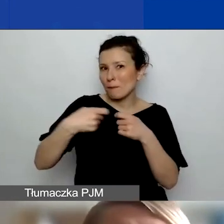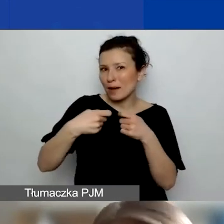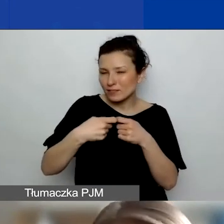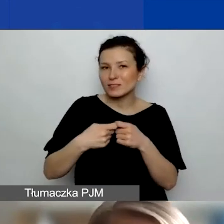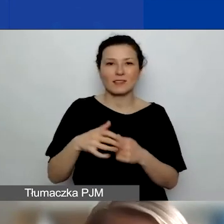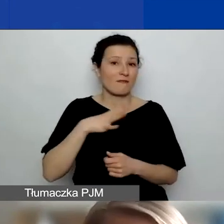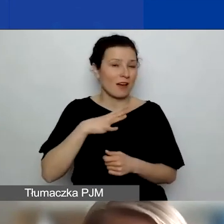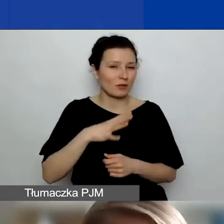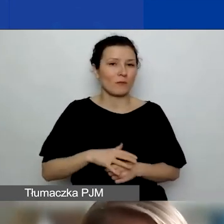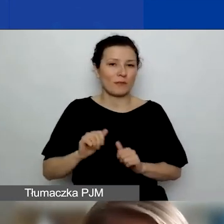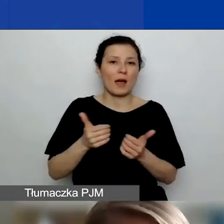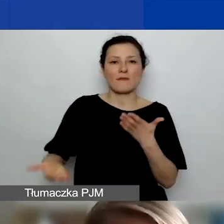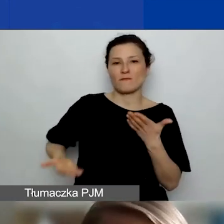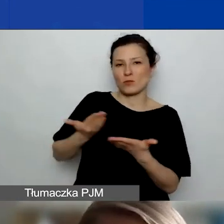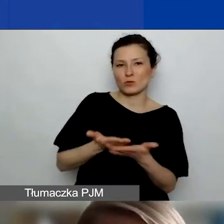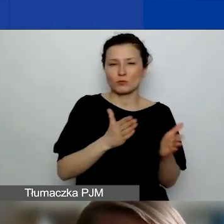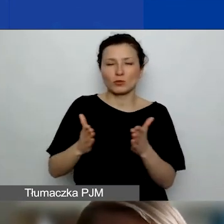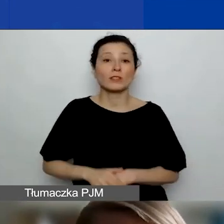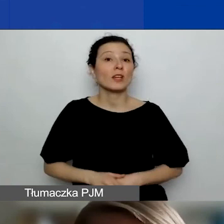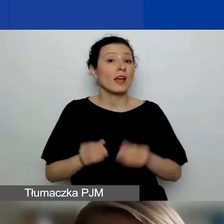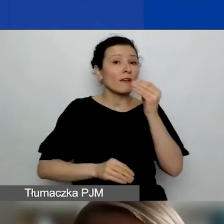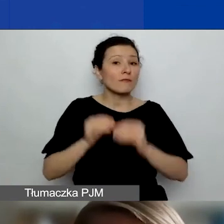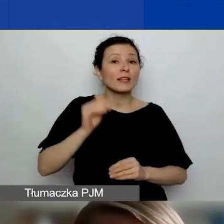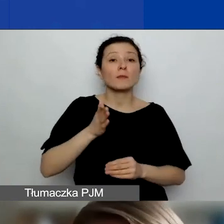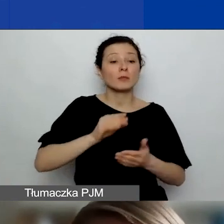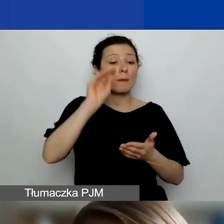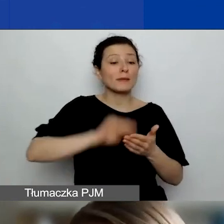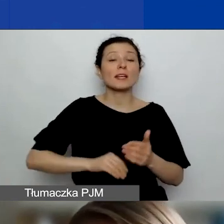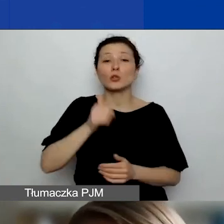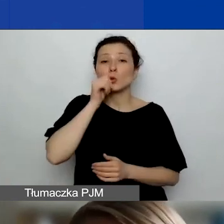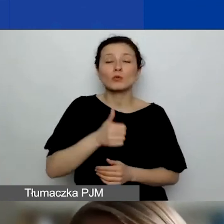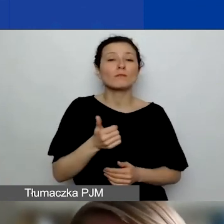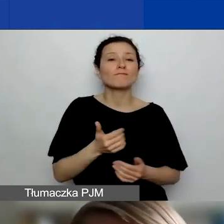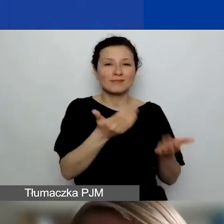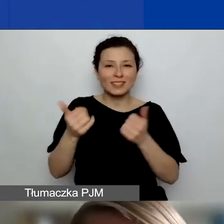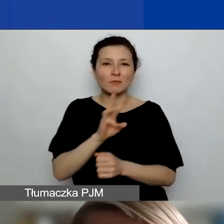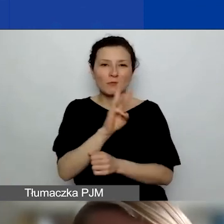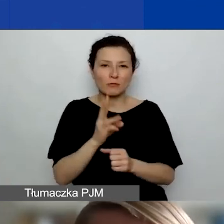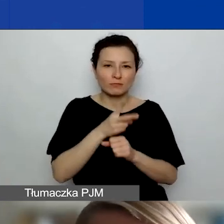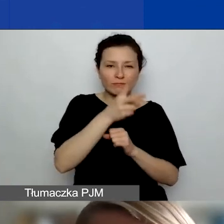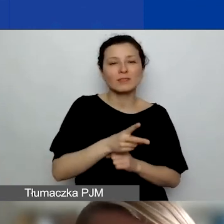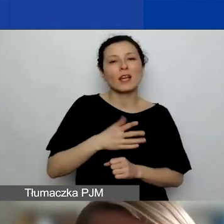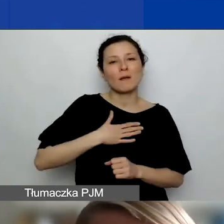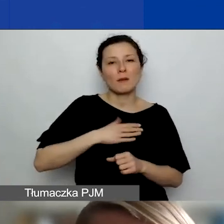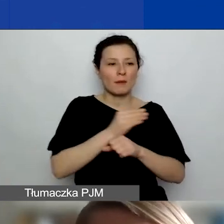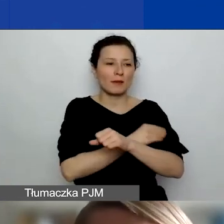Poza tym będziemy o tym więcej pisać jutro, zachęcamy do zajrzenia na stronę. Mamy materiał dotyczące współpracy zagranicznej,